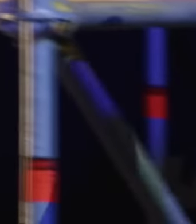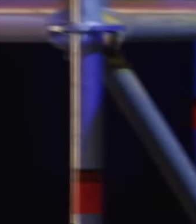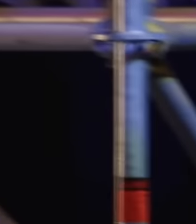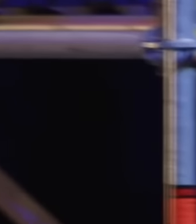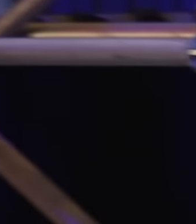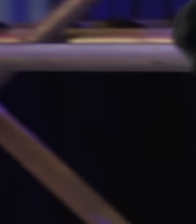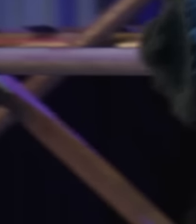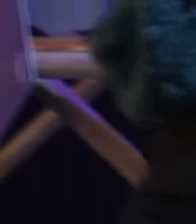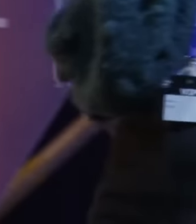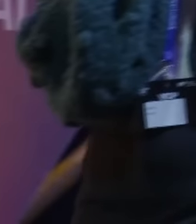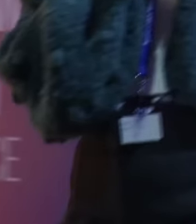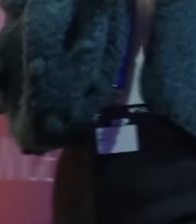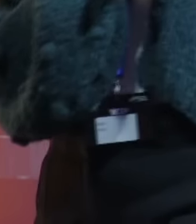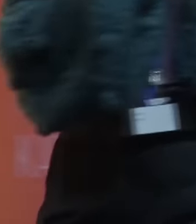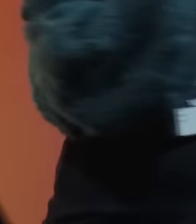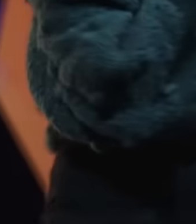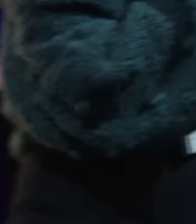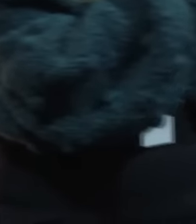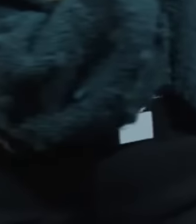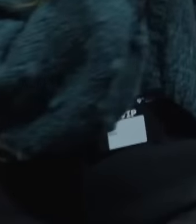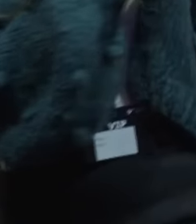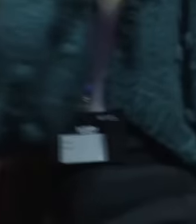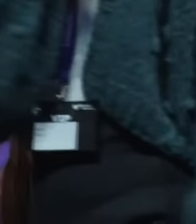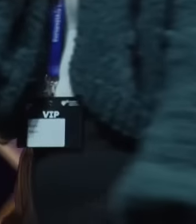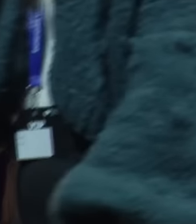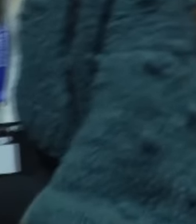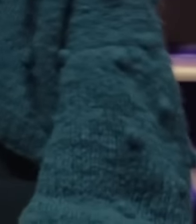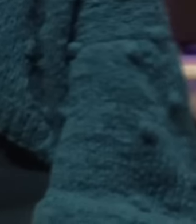kolejnym wykładem, ale musimy, musimy o to zapytać.